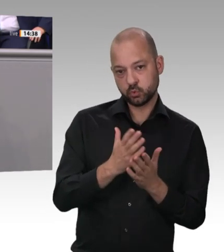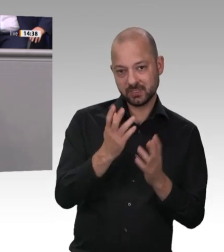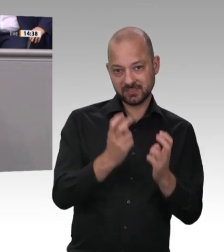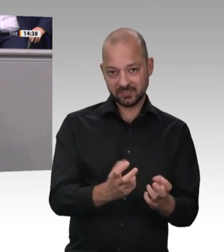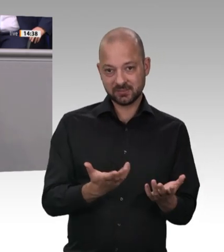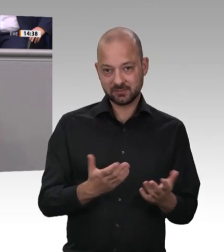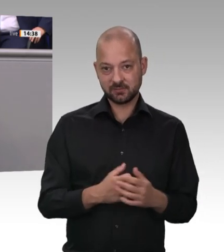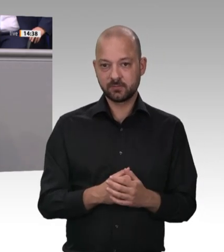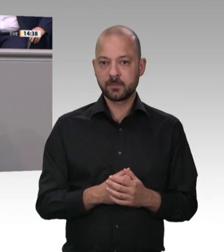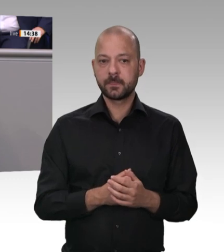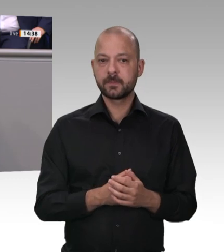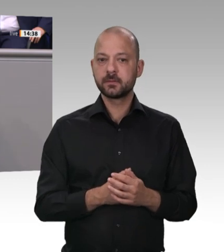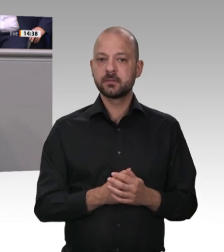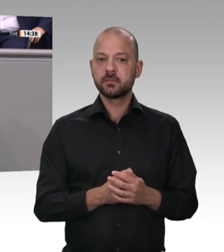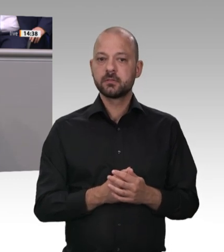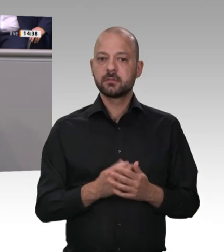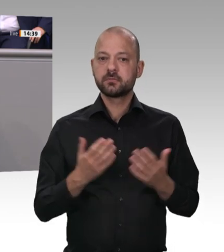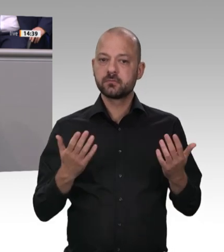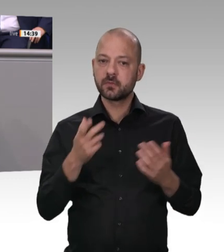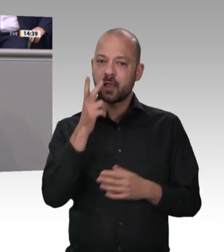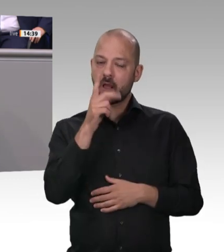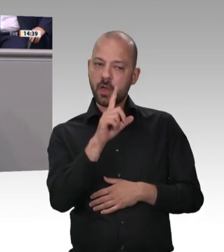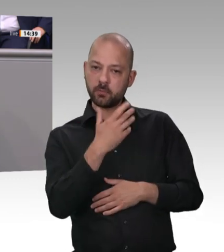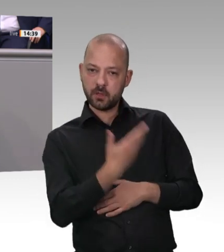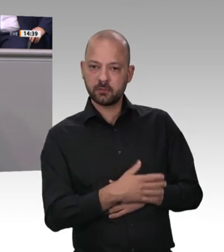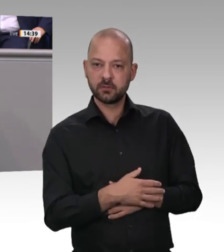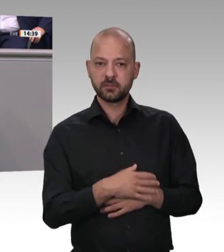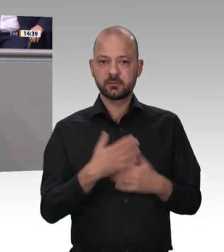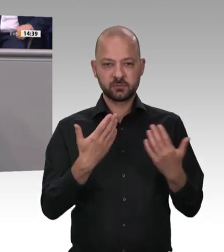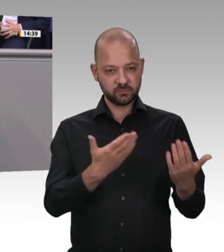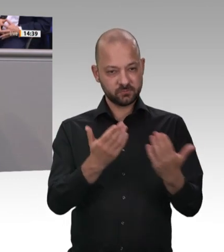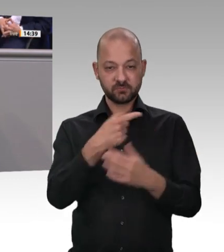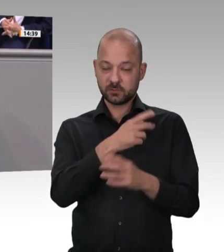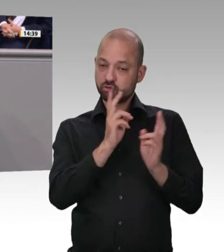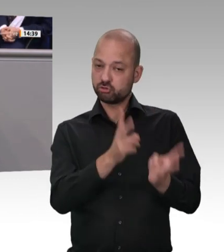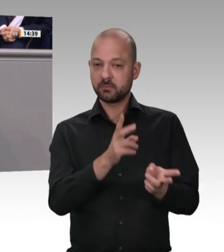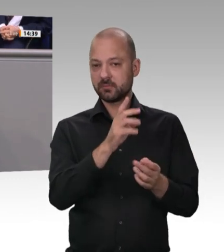die Alternative Vereinigung der Arbeitnehmer seit Jahren fordert, eine Obergrenze für